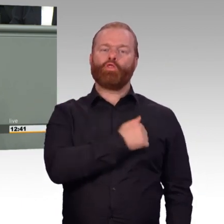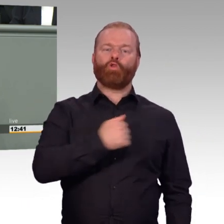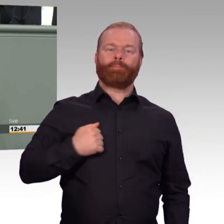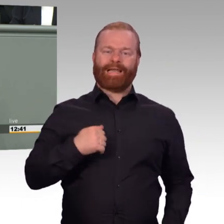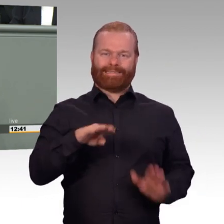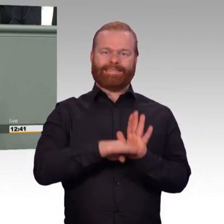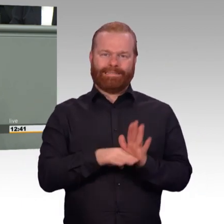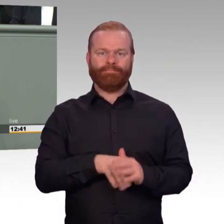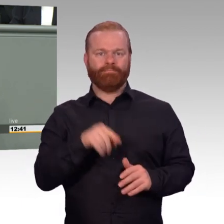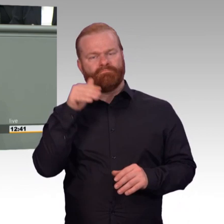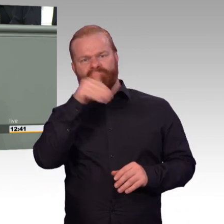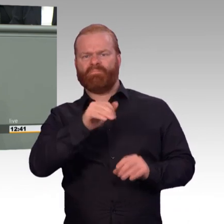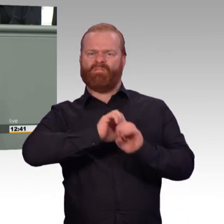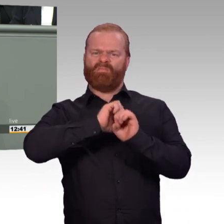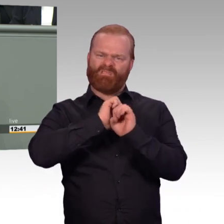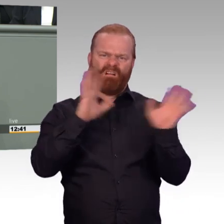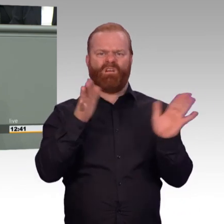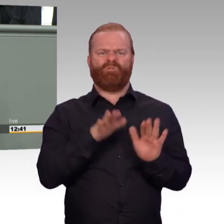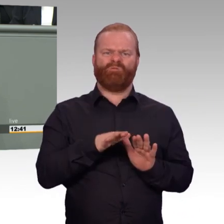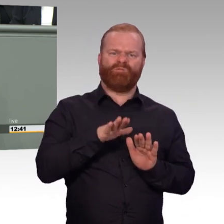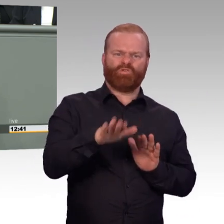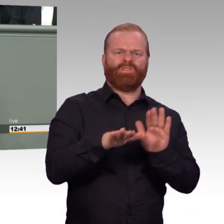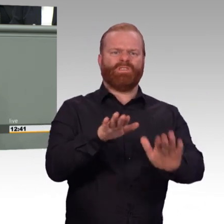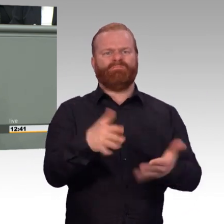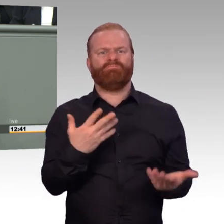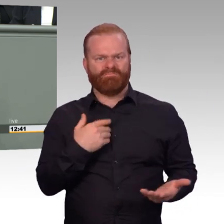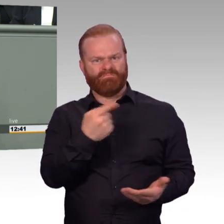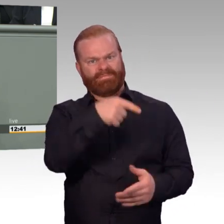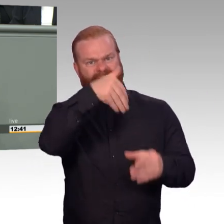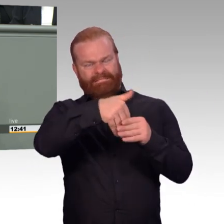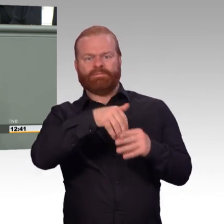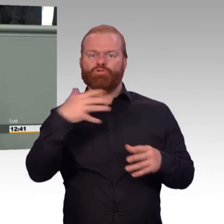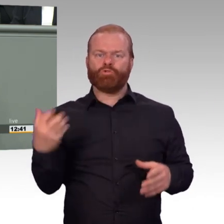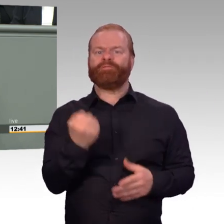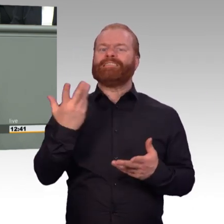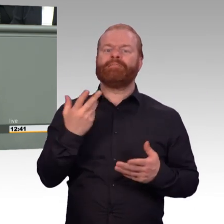ihre Wiedereingliederung in den zivilen Arbeitsmarkt erleichtert, etwa durch die Förderung von Praktika.